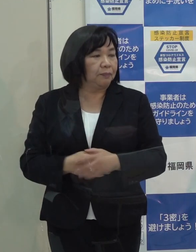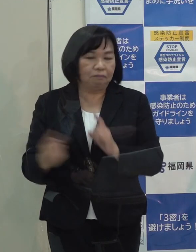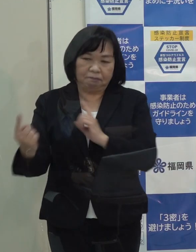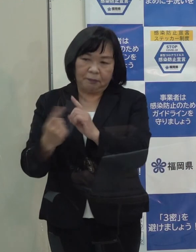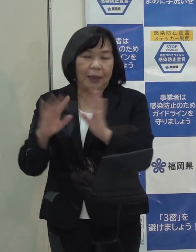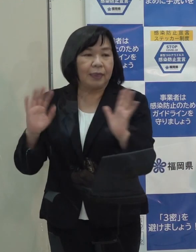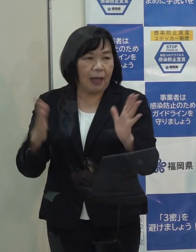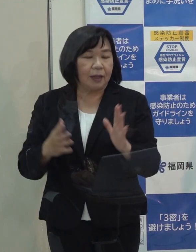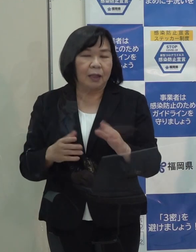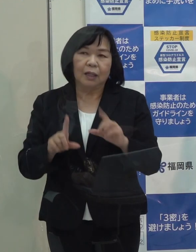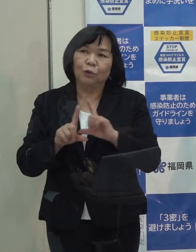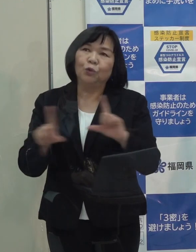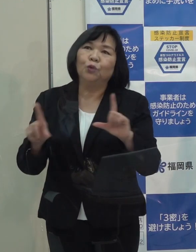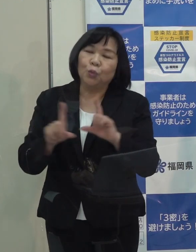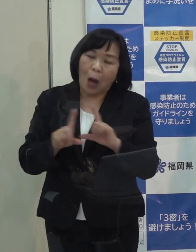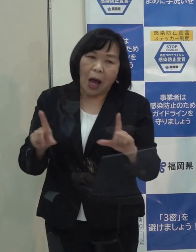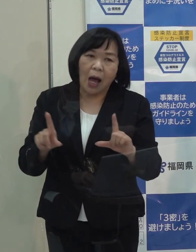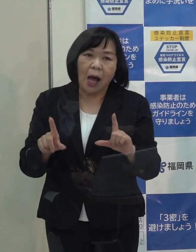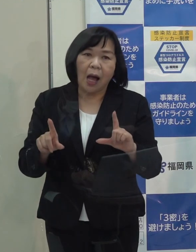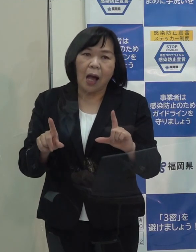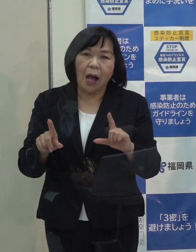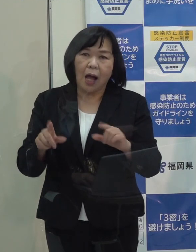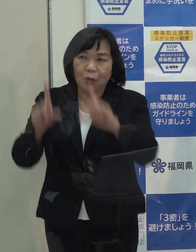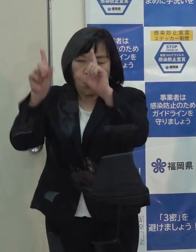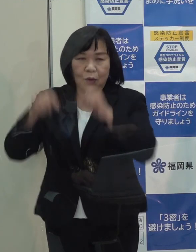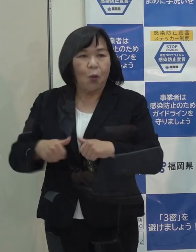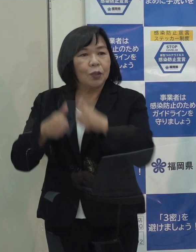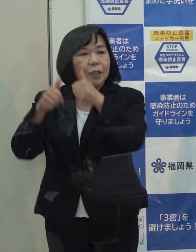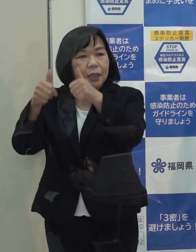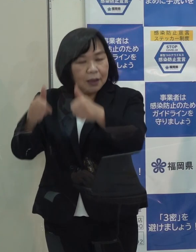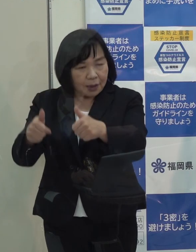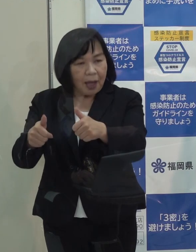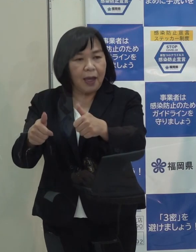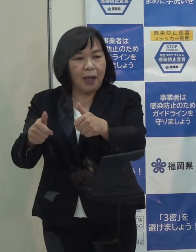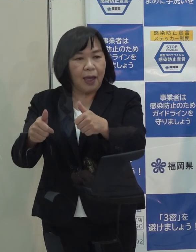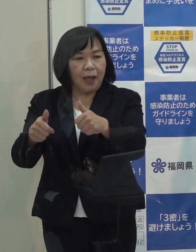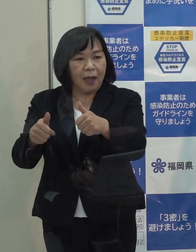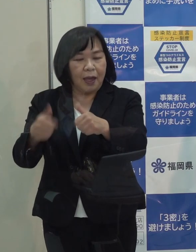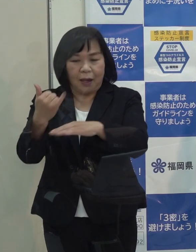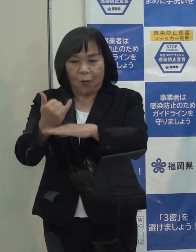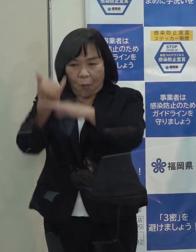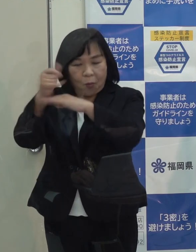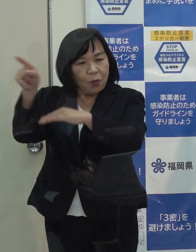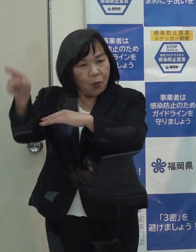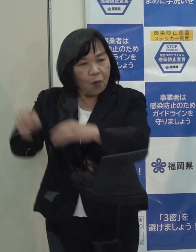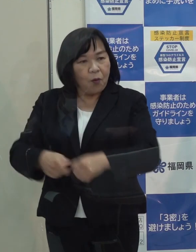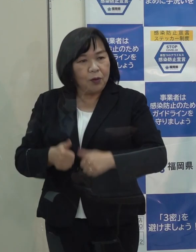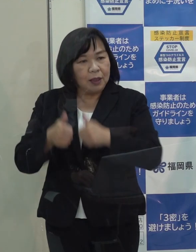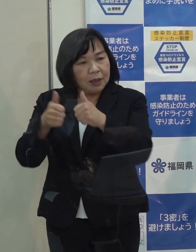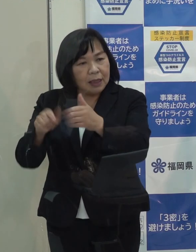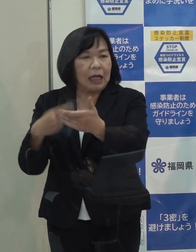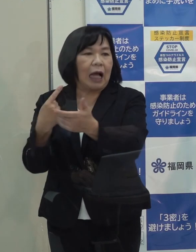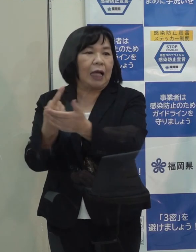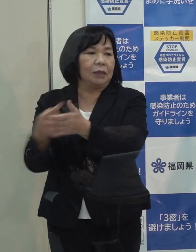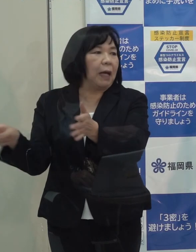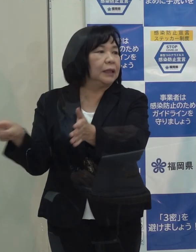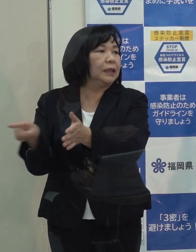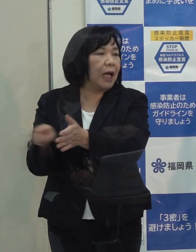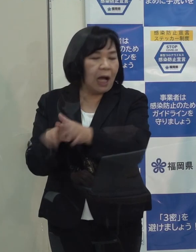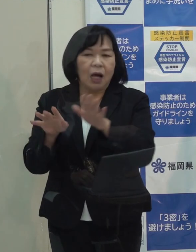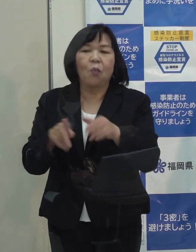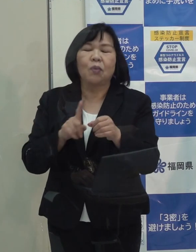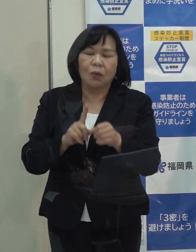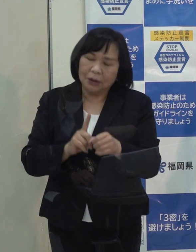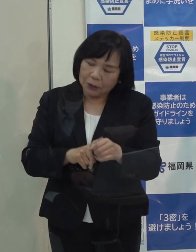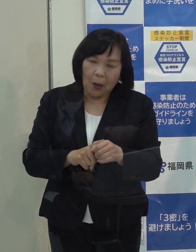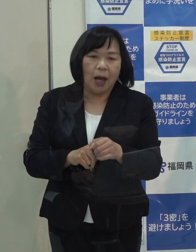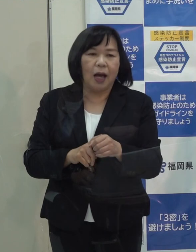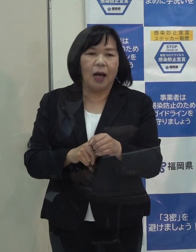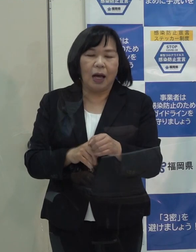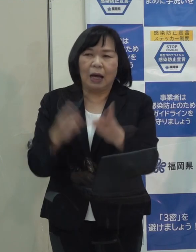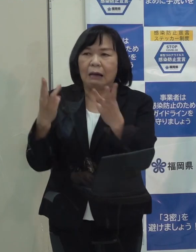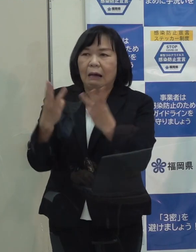例年だと 皇居で新年祝賀の儀があり いつも参加していましたが 今年は人数制限をしており